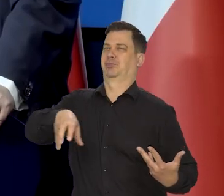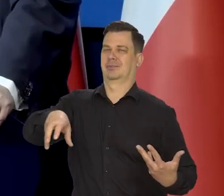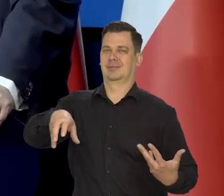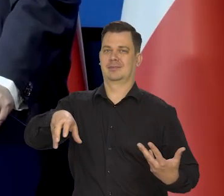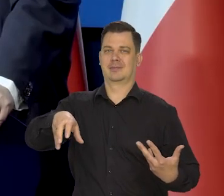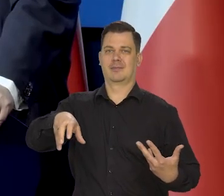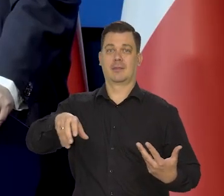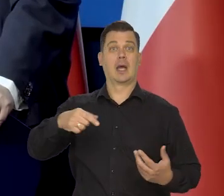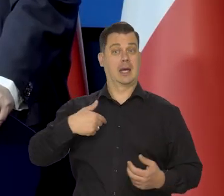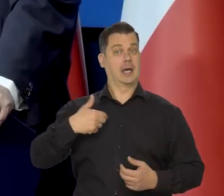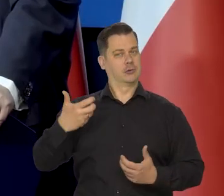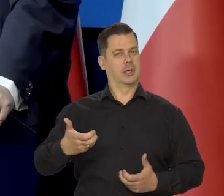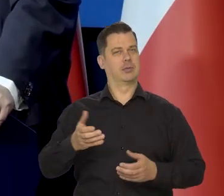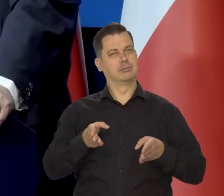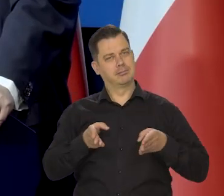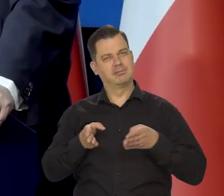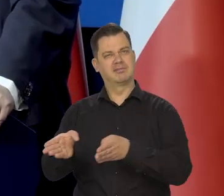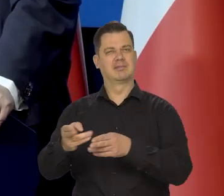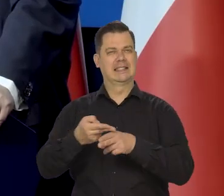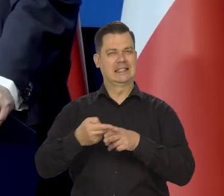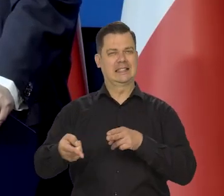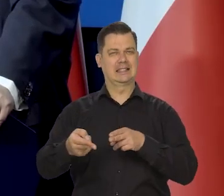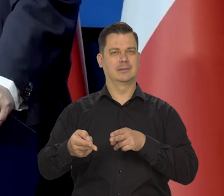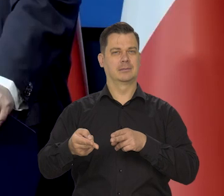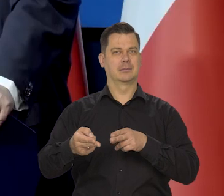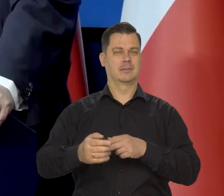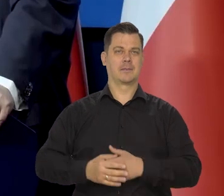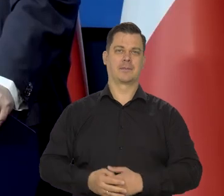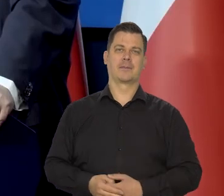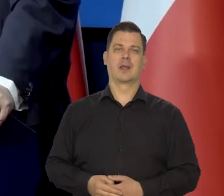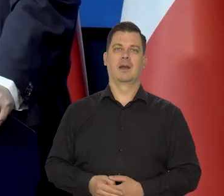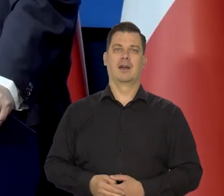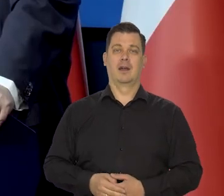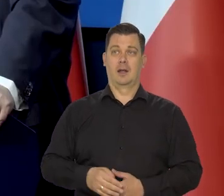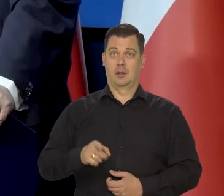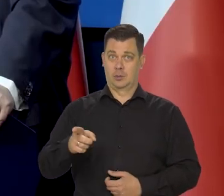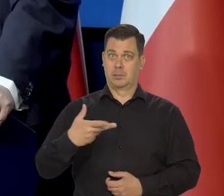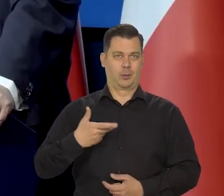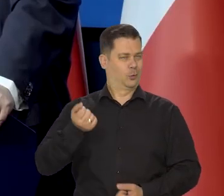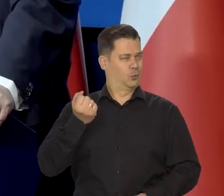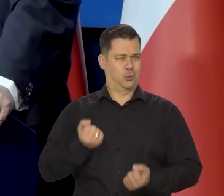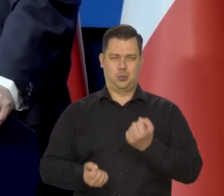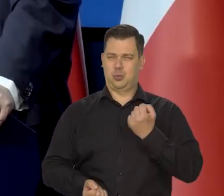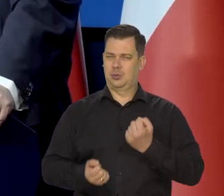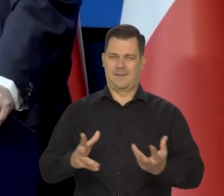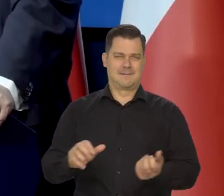Zawsze należałem do tych drugich, bez żadnych przymiotników. Ta walka była trudna